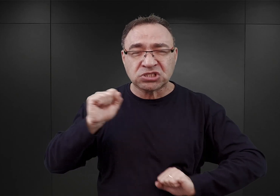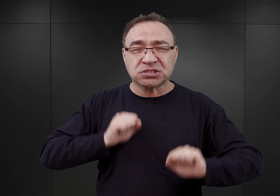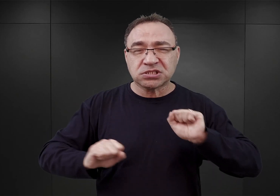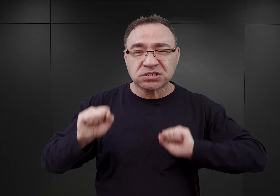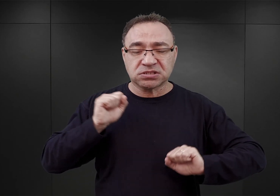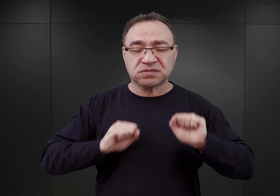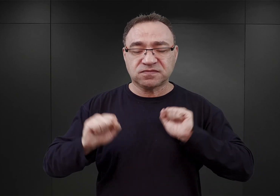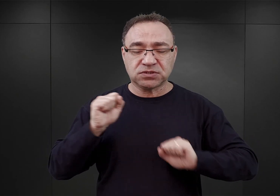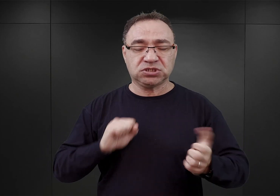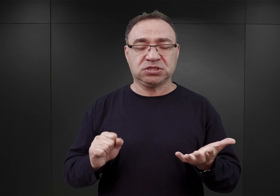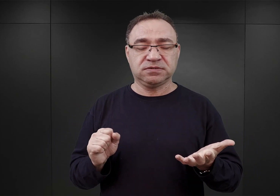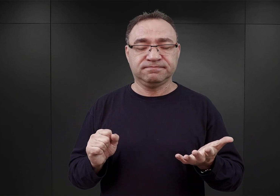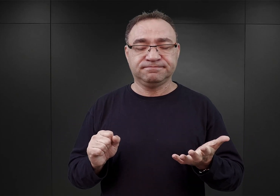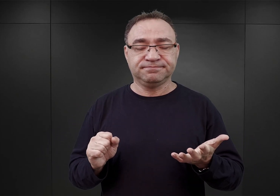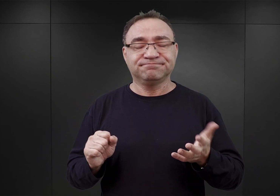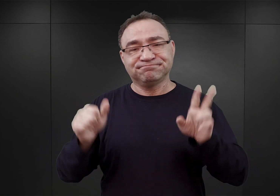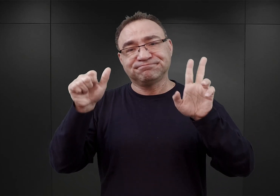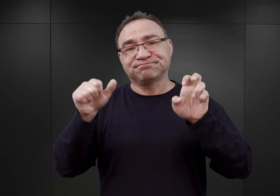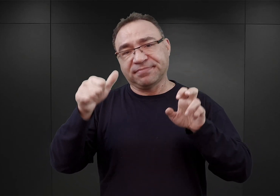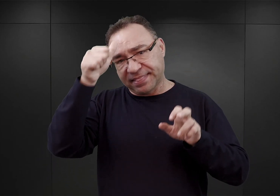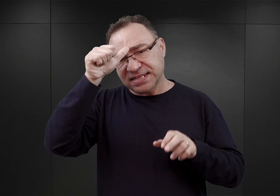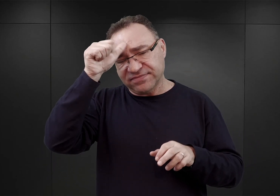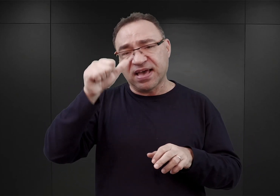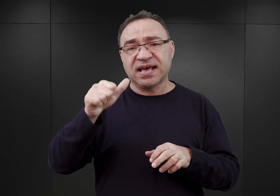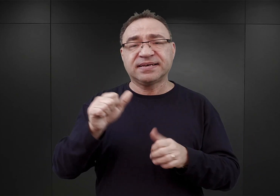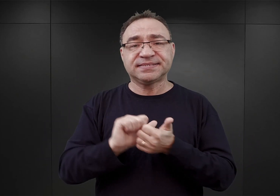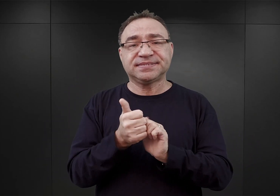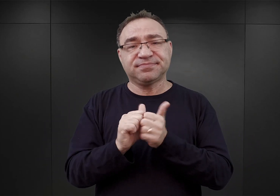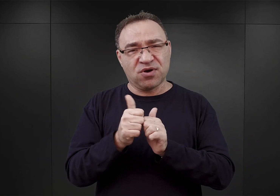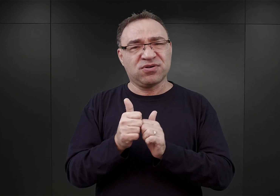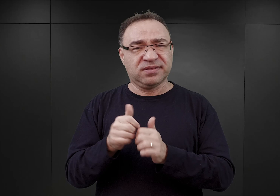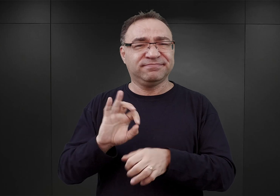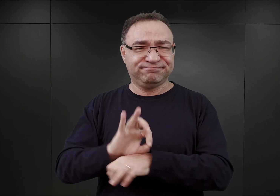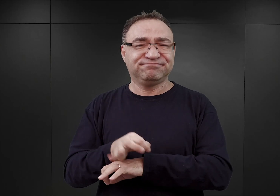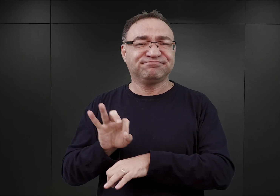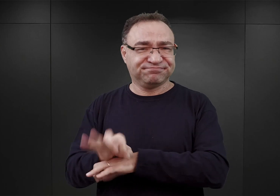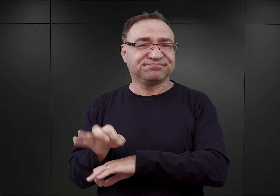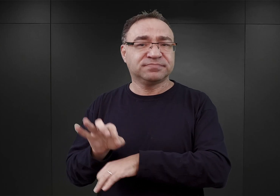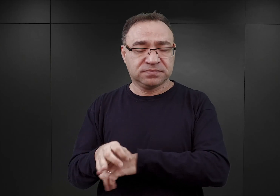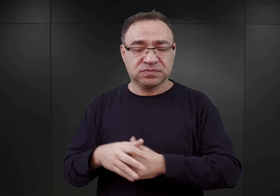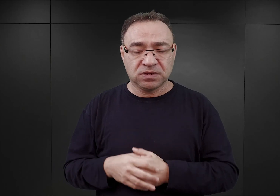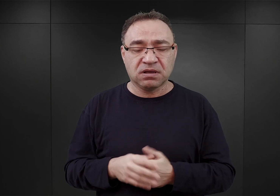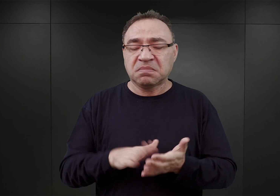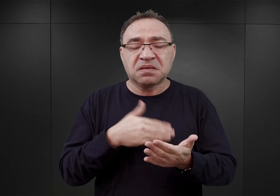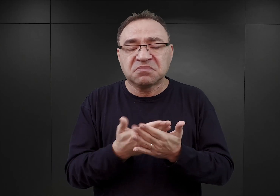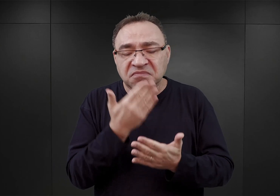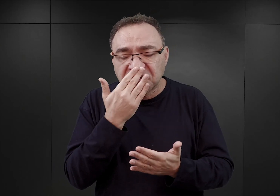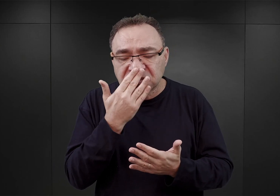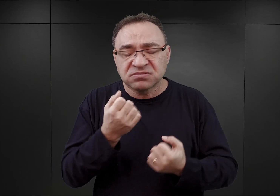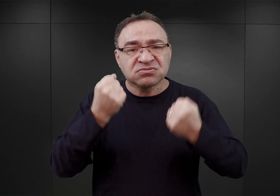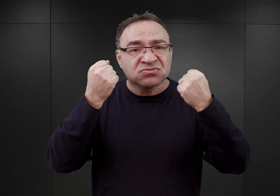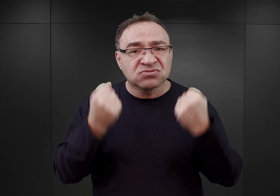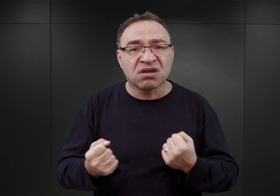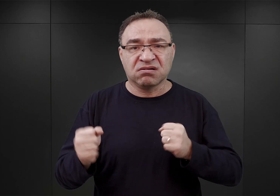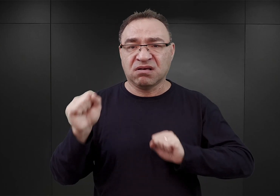Esesmani nazywali to sportem. Polegającym na tym, iż więźniowie ci musieli wykonywać uciążliwe ćwiczenia fizyczne,